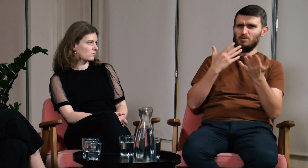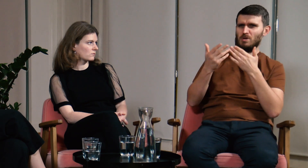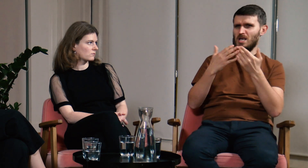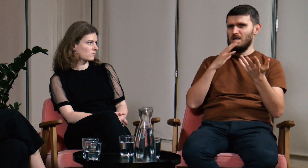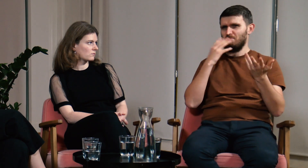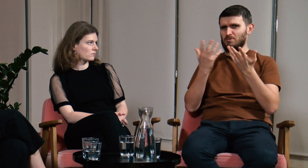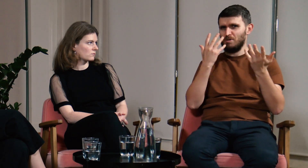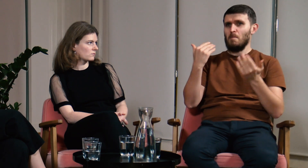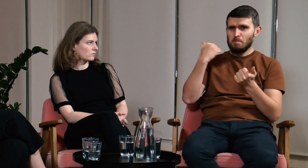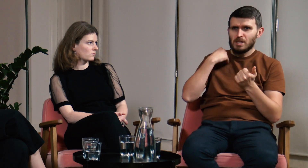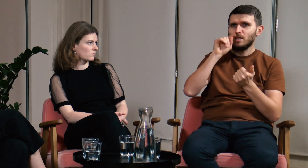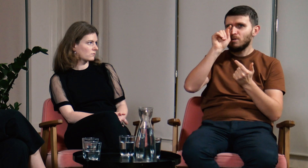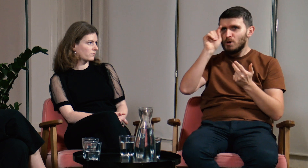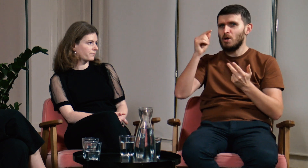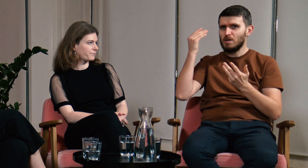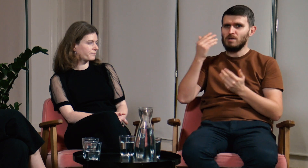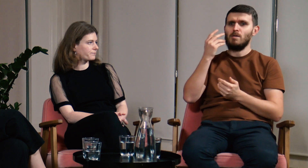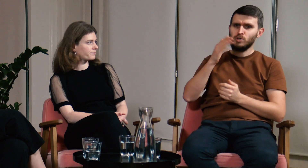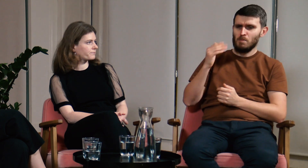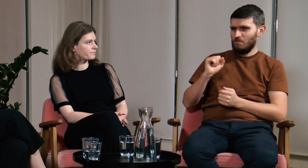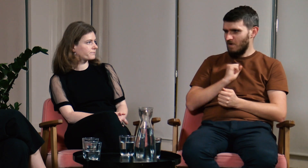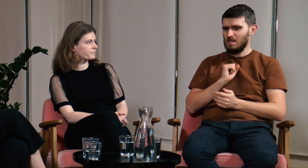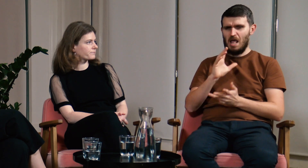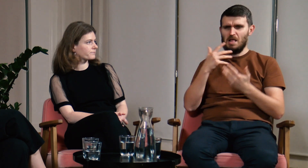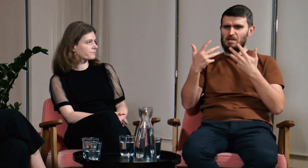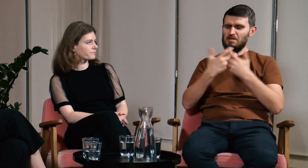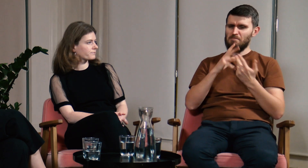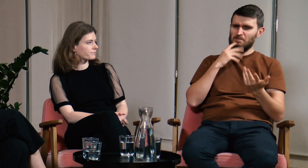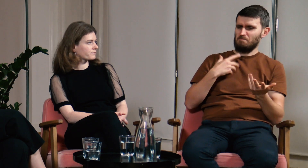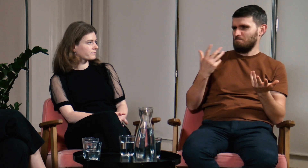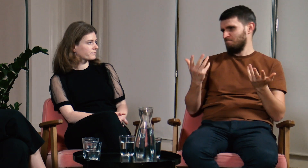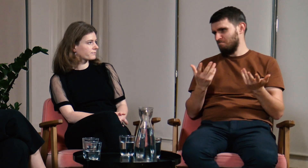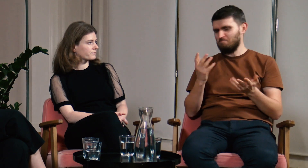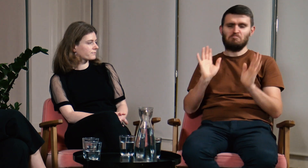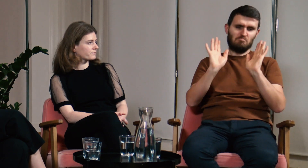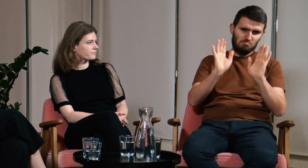Chodziłem na wykłady, było tam kilka ciekawych przedmiotów, ale nie czułem się związany z tym kierunkiem.